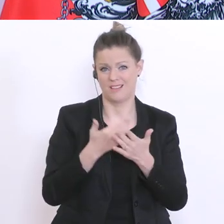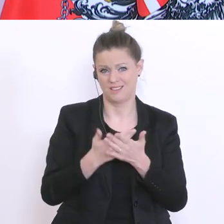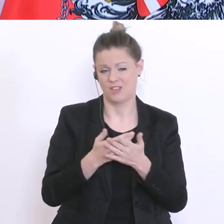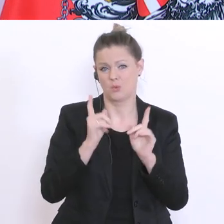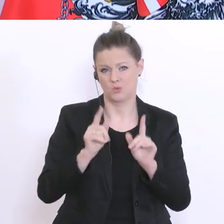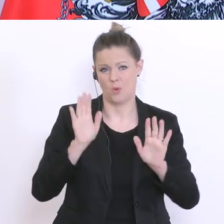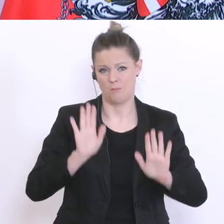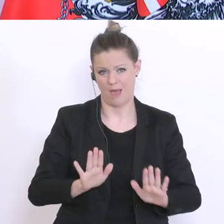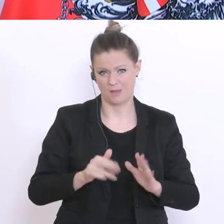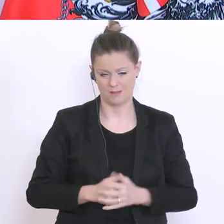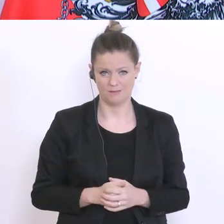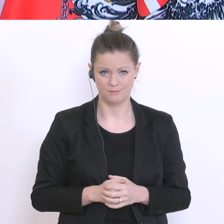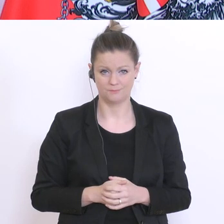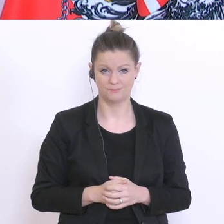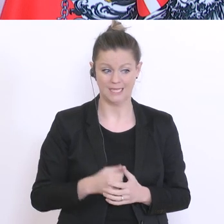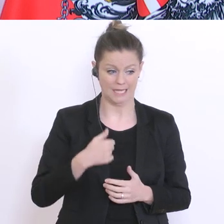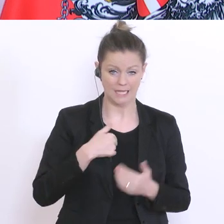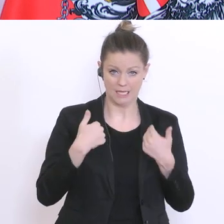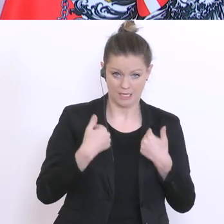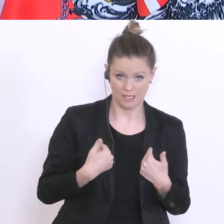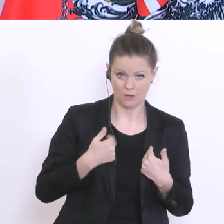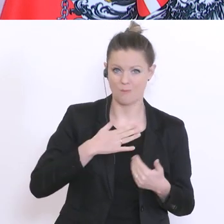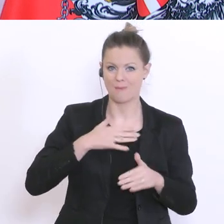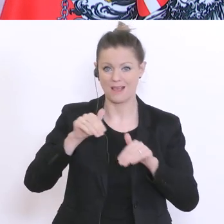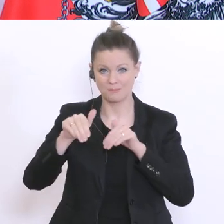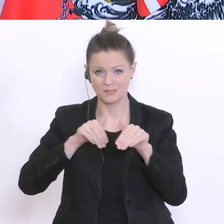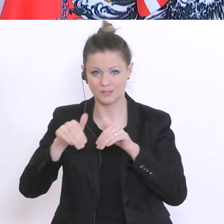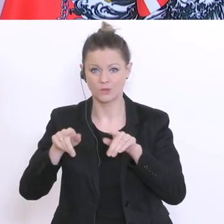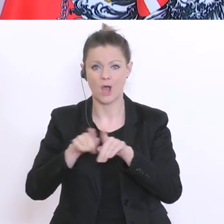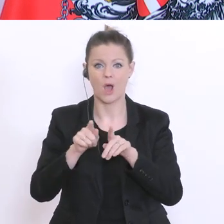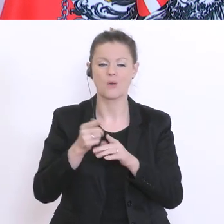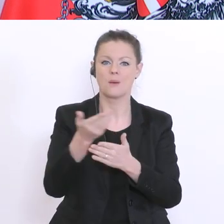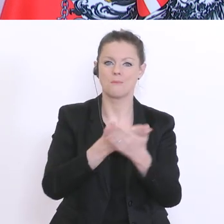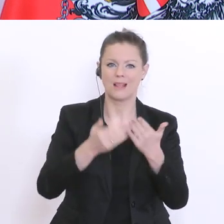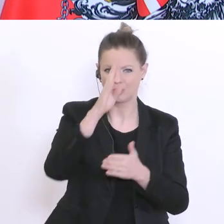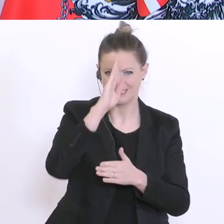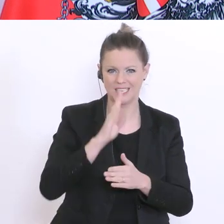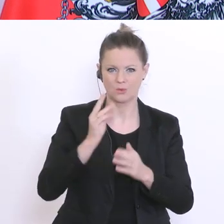ich und was kann mein Ministerium? Was können die Bildungsdirektionen in den Ländern? Was können die